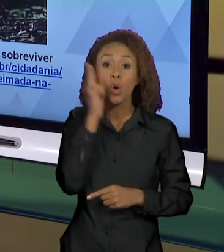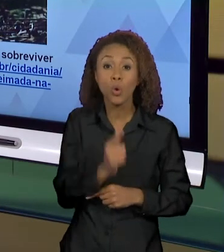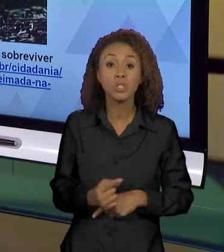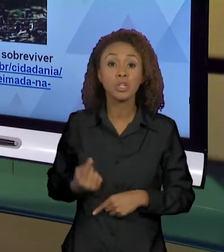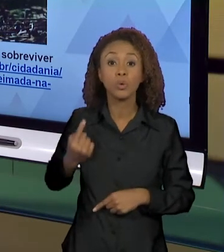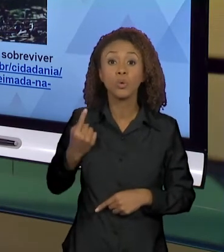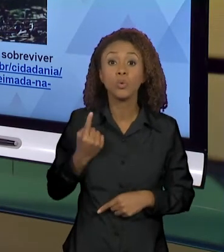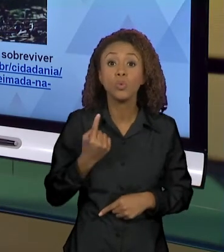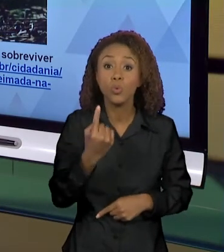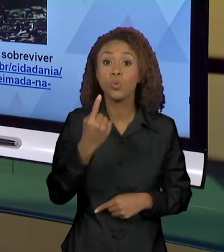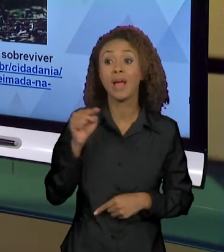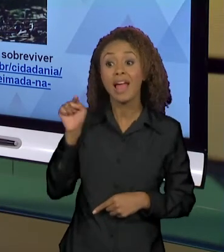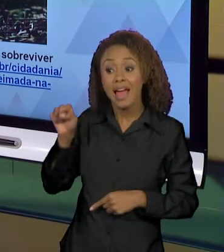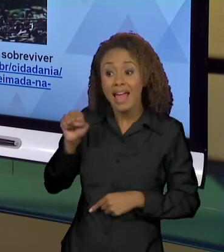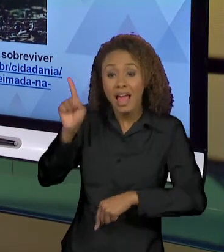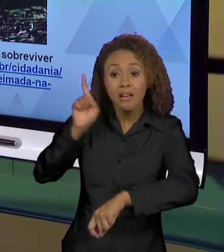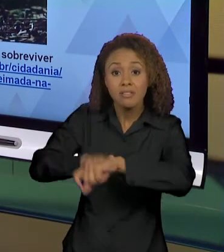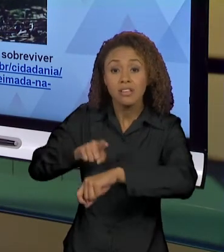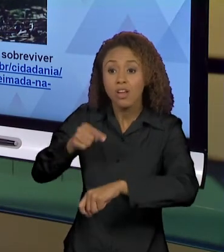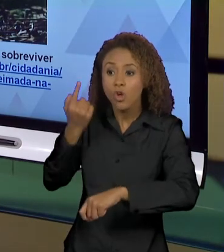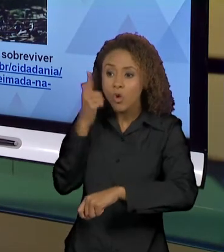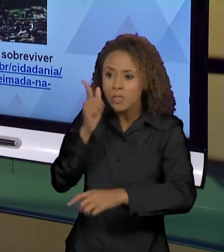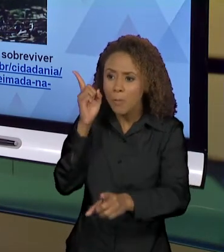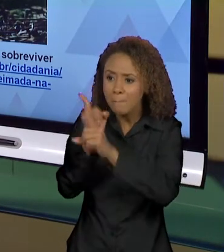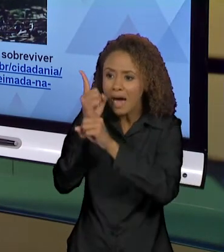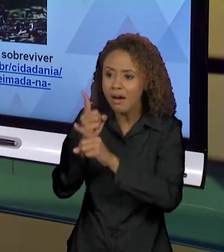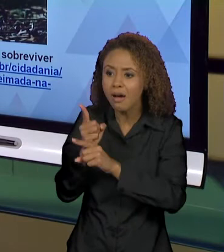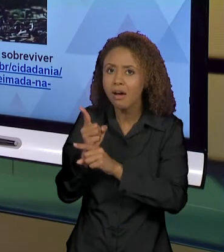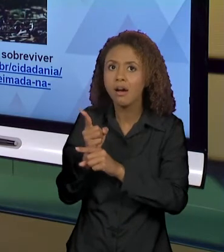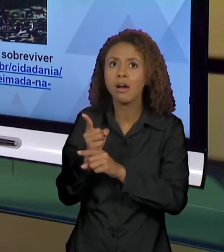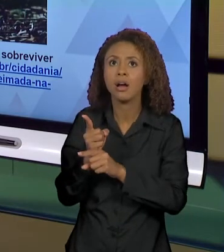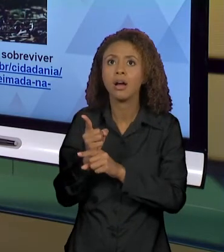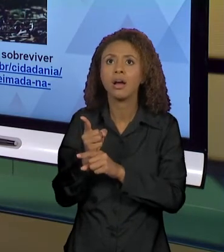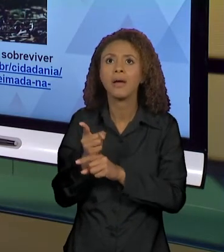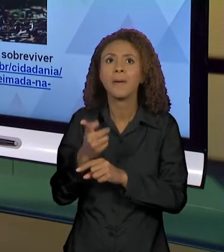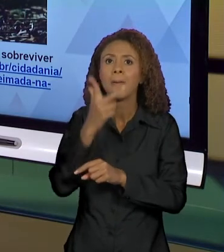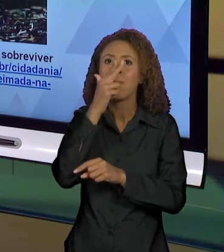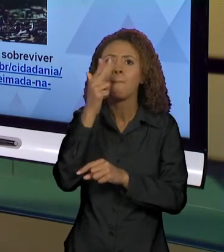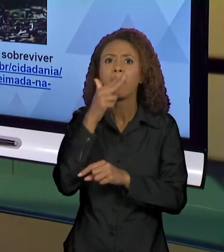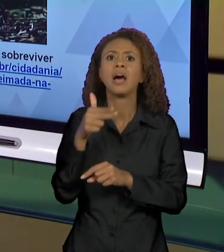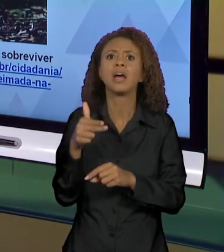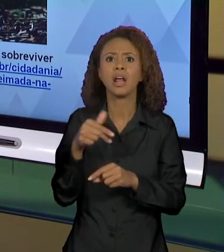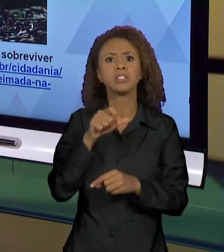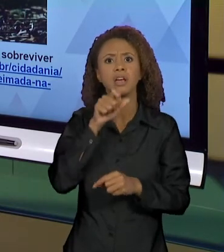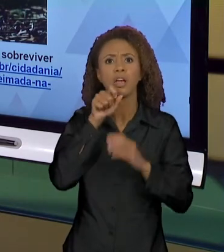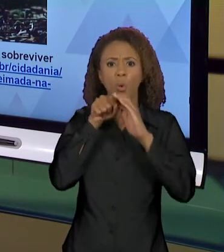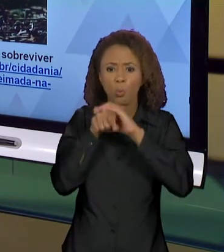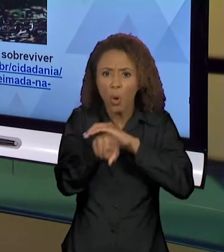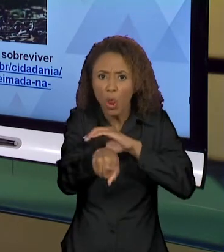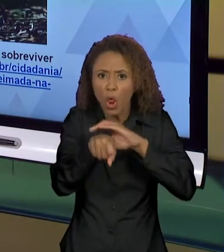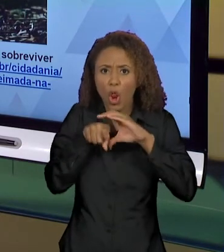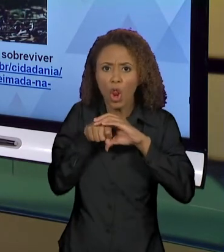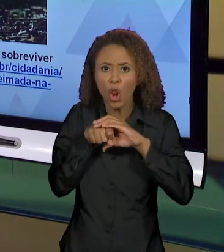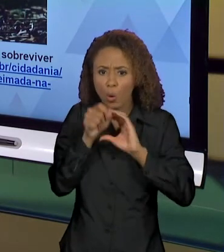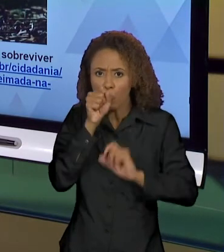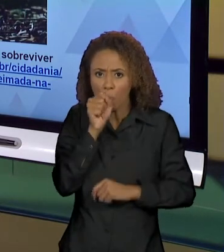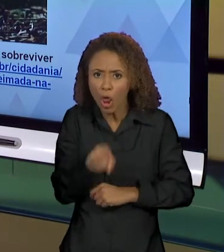ESSE MOMENTO EM QUE O TAMANDUÁ ESTÁ COMO SE ESTIVESSE DE BRAÇOS ABERTOS SUPLICANDO SOCORRO,